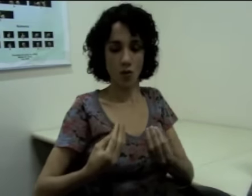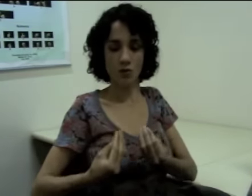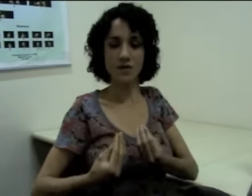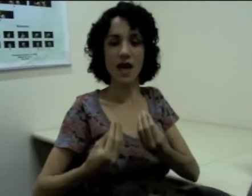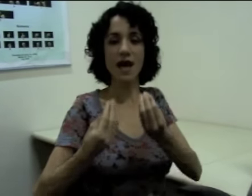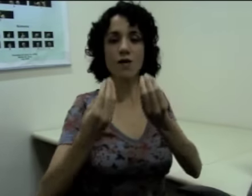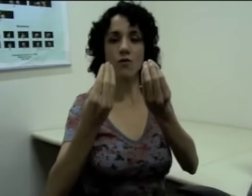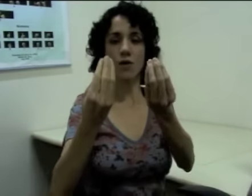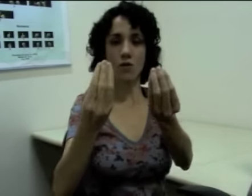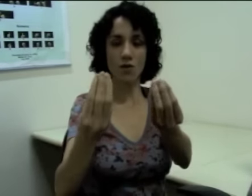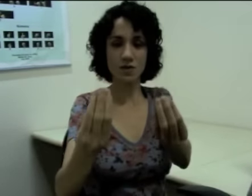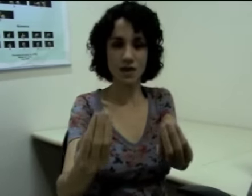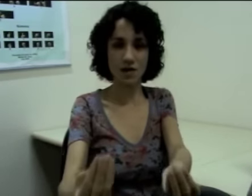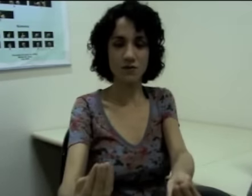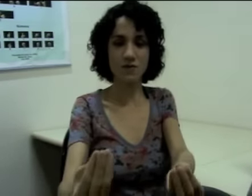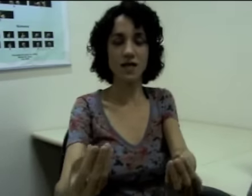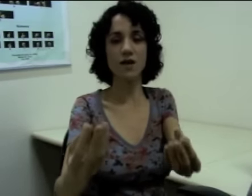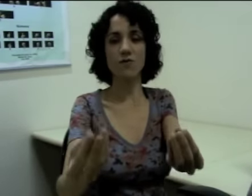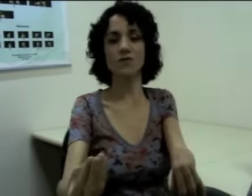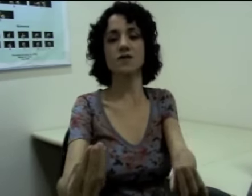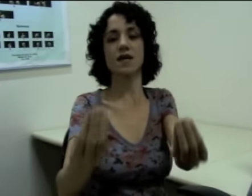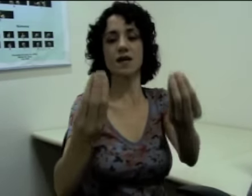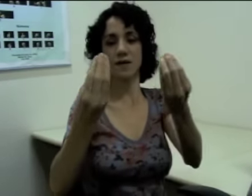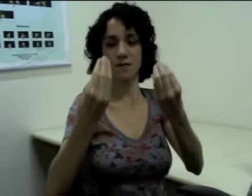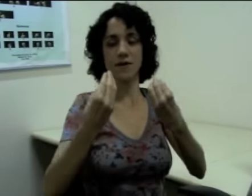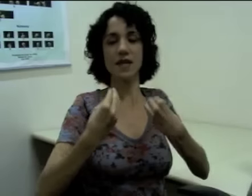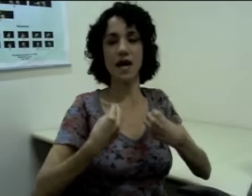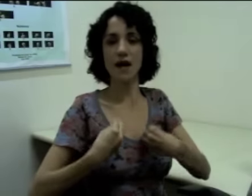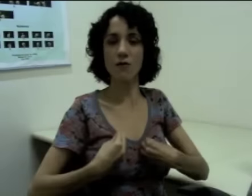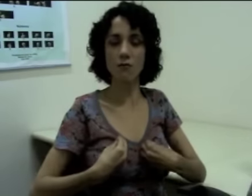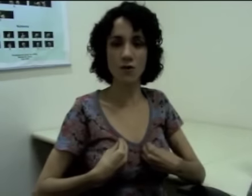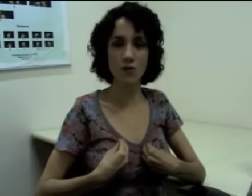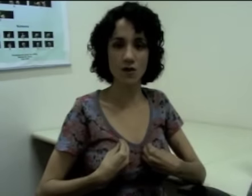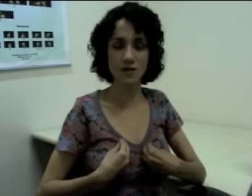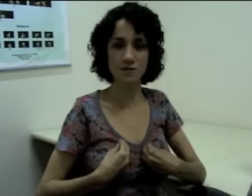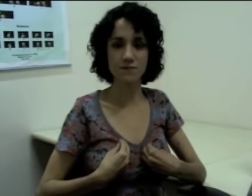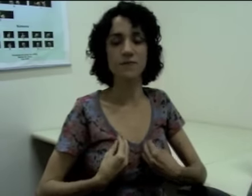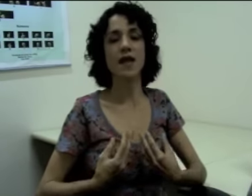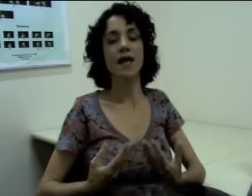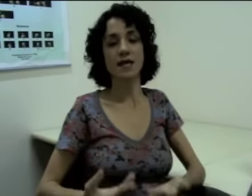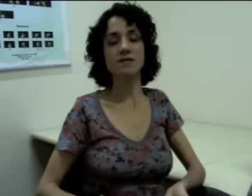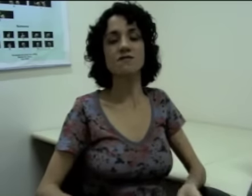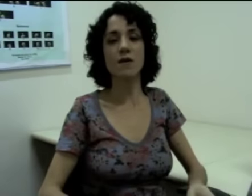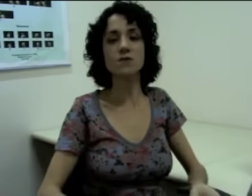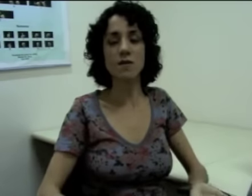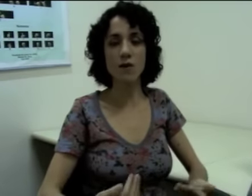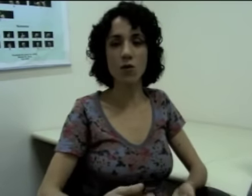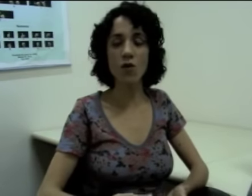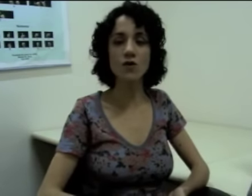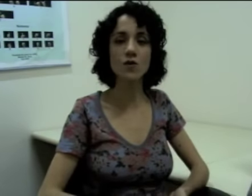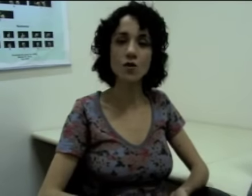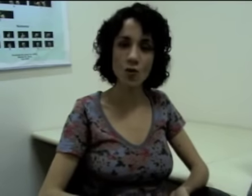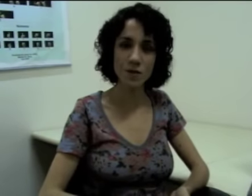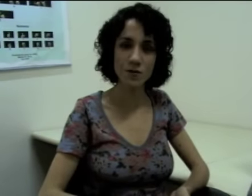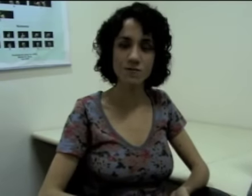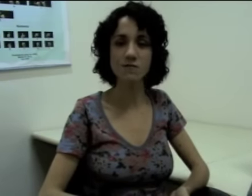“Dar alguma coisa a você”, “você me dar alguma coisa” (sinalização) Esses verbos também concordam em número.